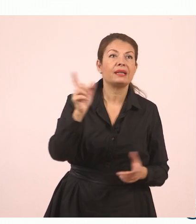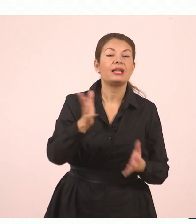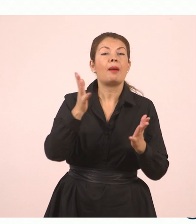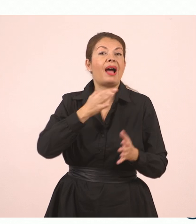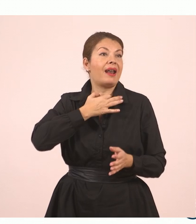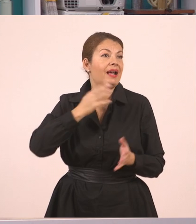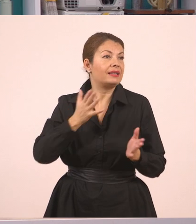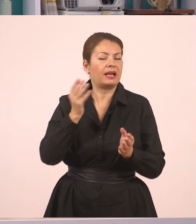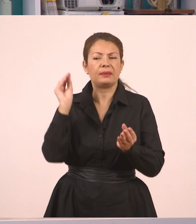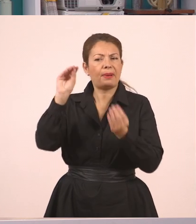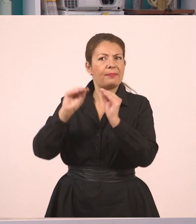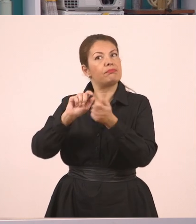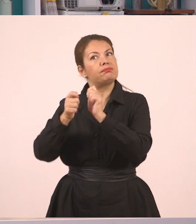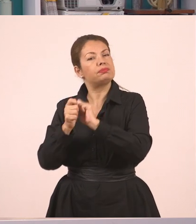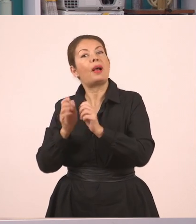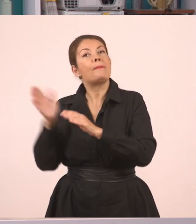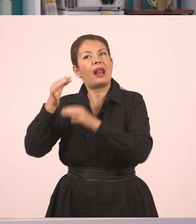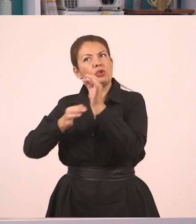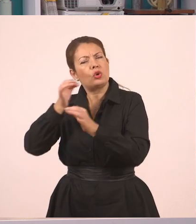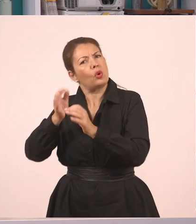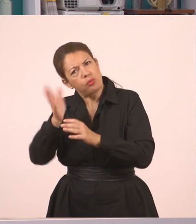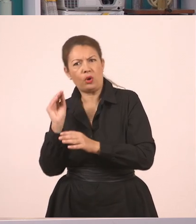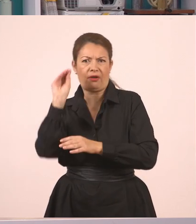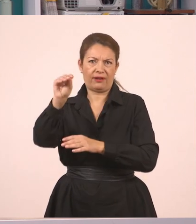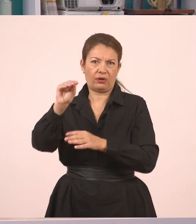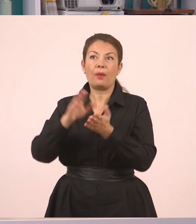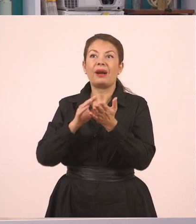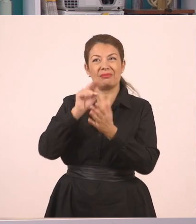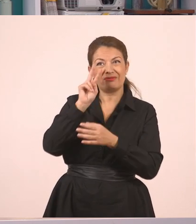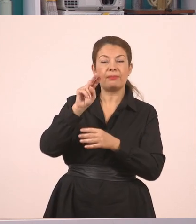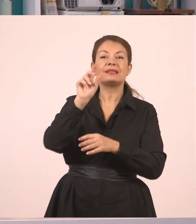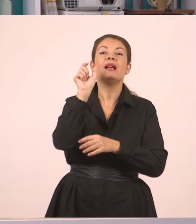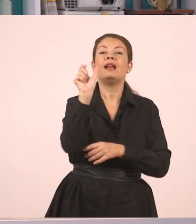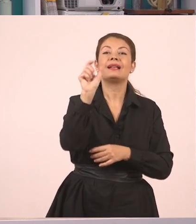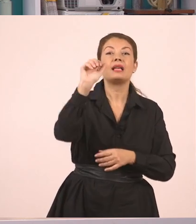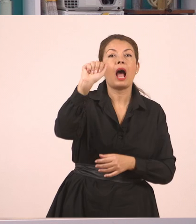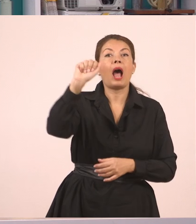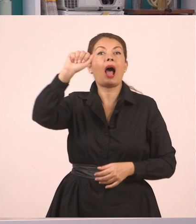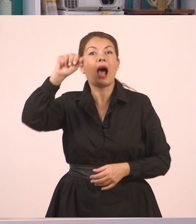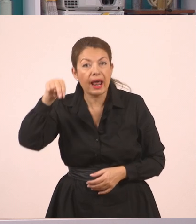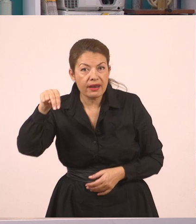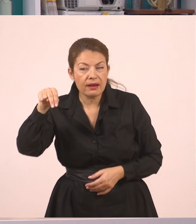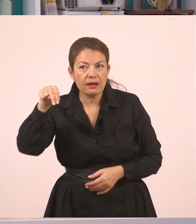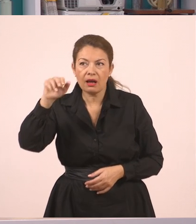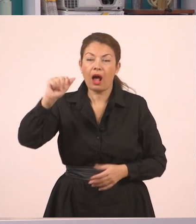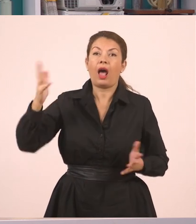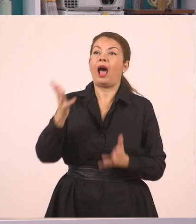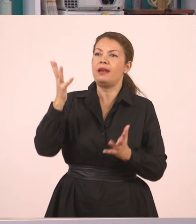Άρα εδώ τι μου χρειάστηκε; Το "αν". Εδώ πέρα το "αν" δεν υπάρχει πουθενά. Το έβαλα εγώ για να διευκολύνω το λόγο μου.